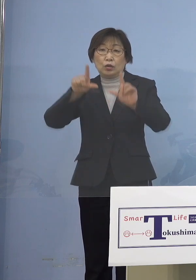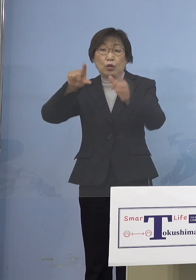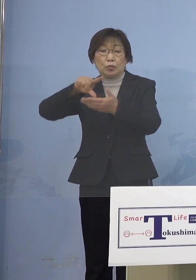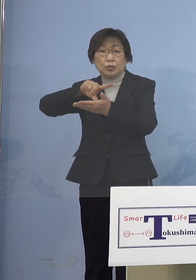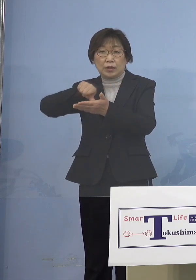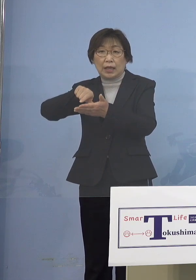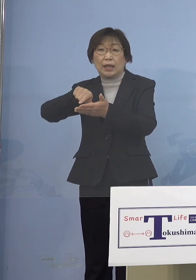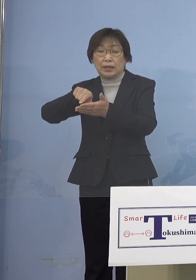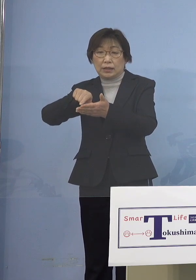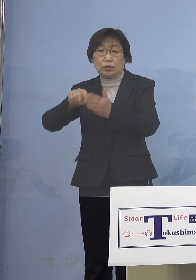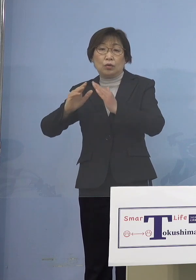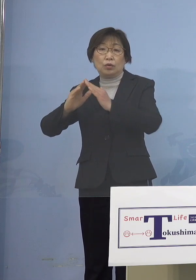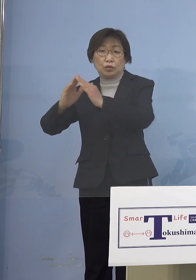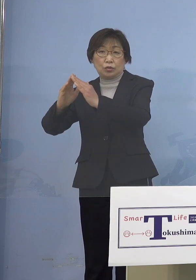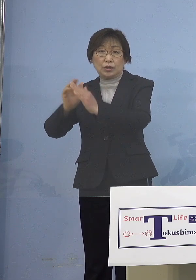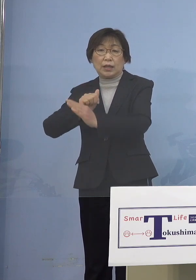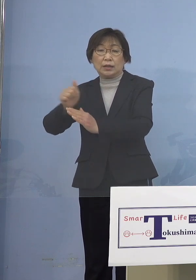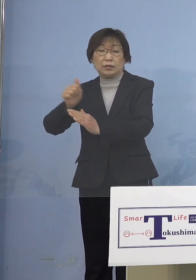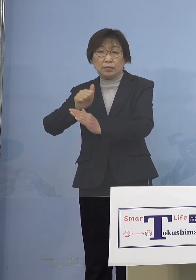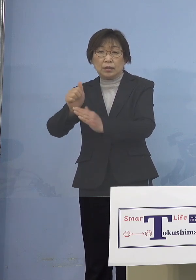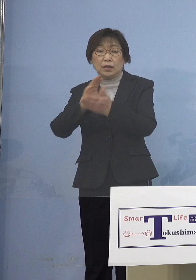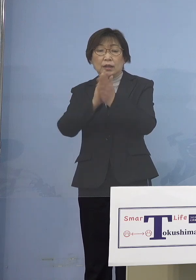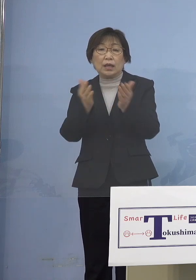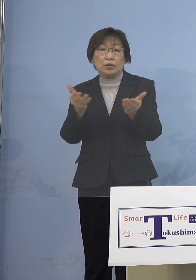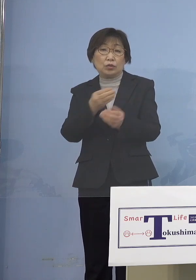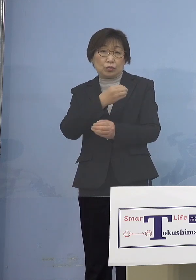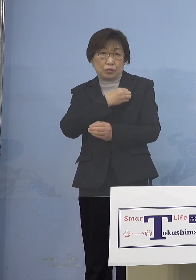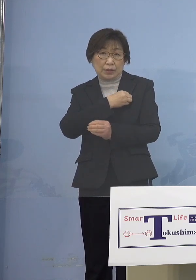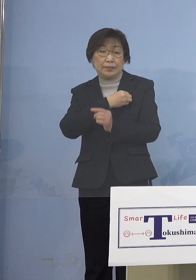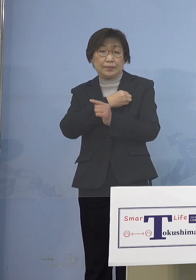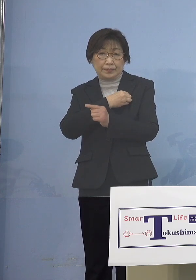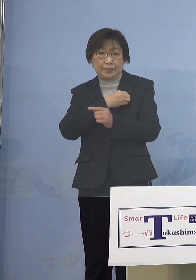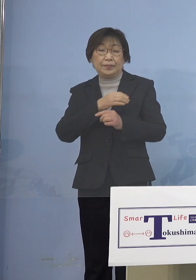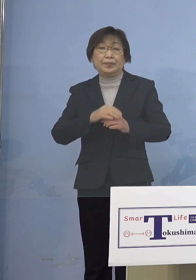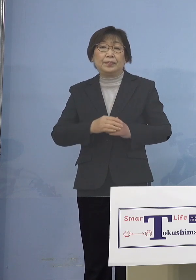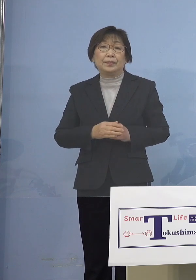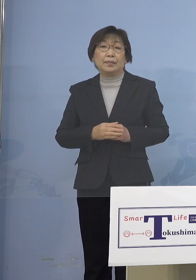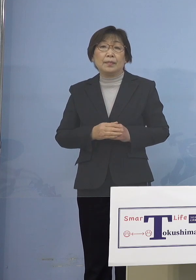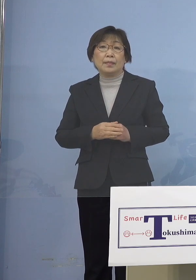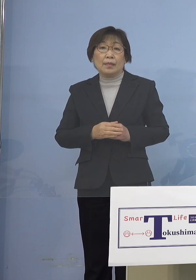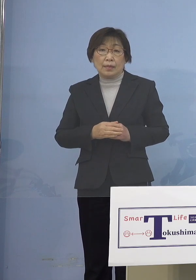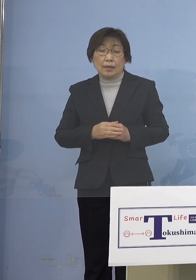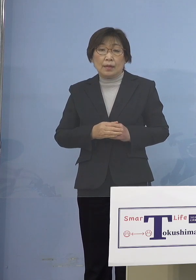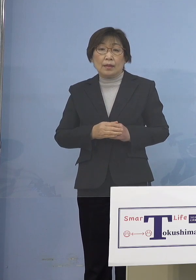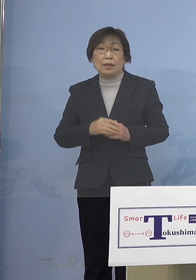勤務する県職員となります この職員につきましては